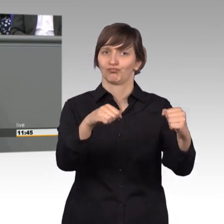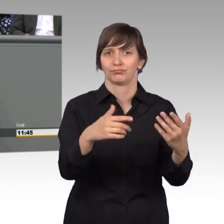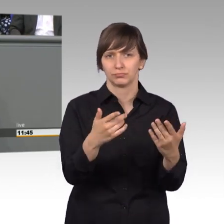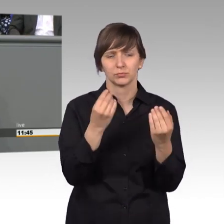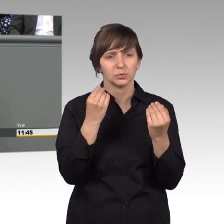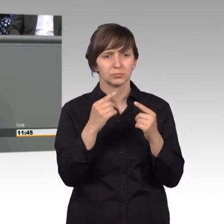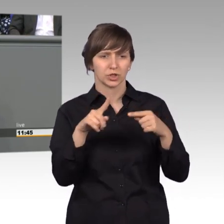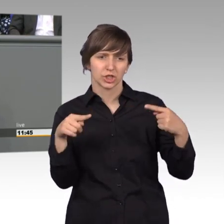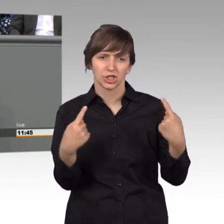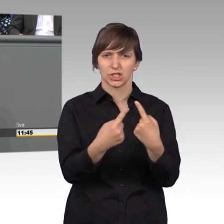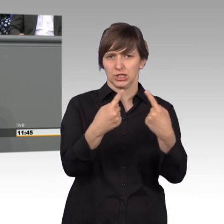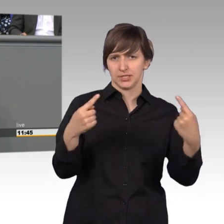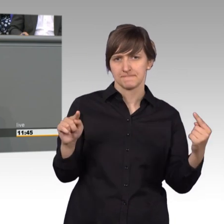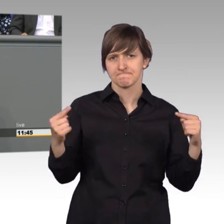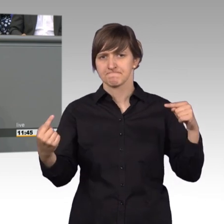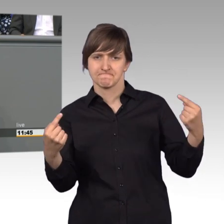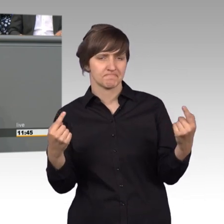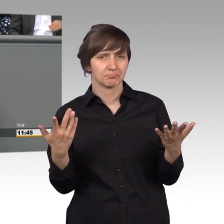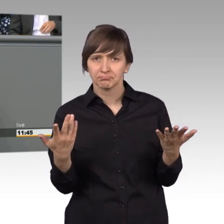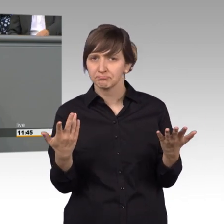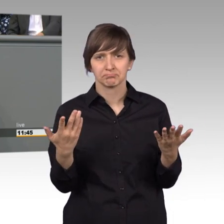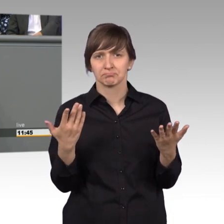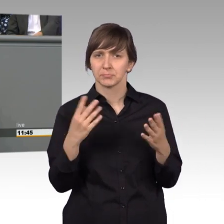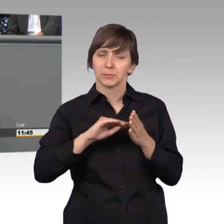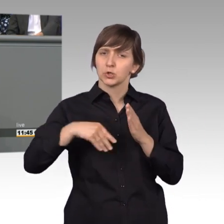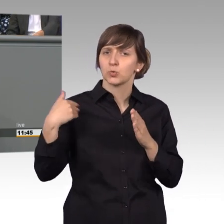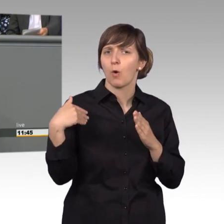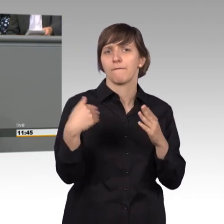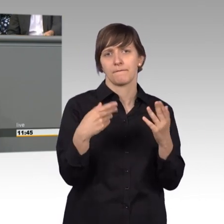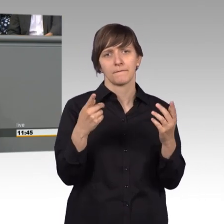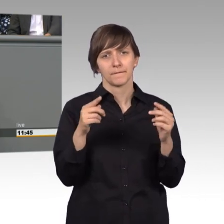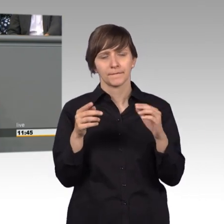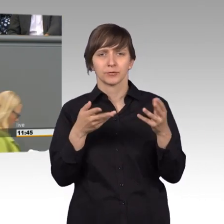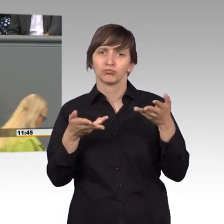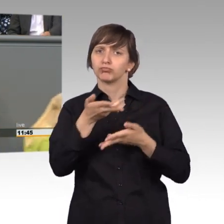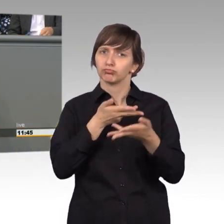auseinander in einigen Petitionen und haben dort auch oft gemeinsame